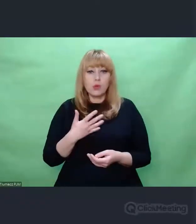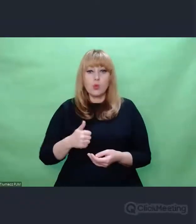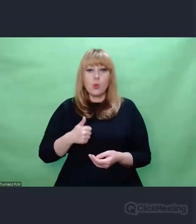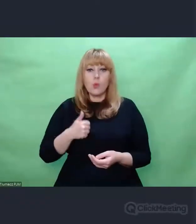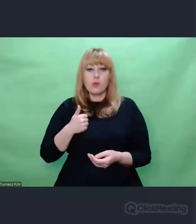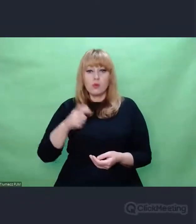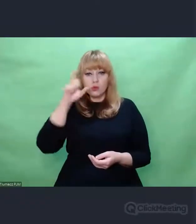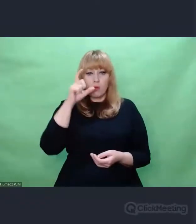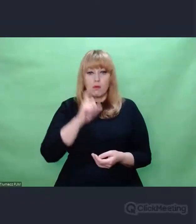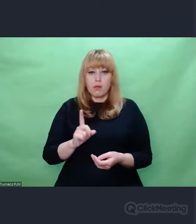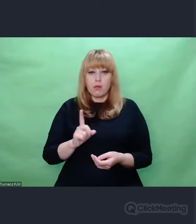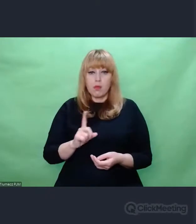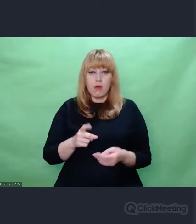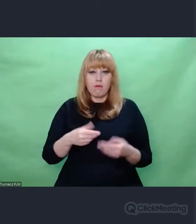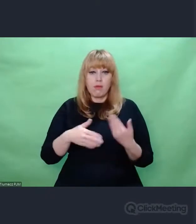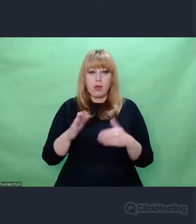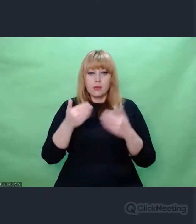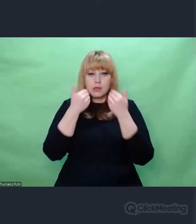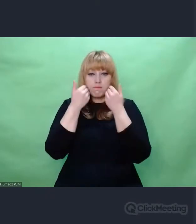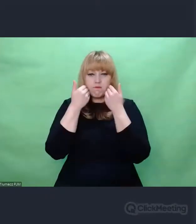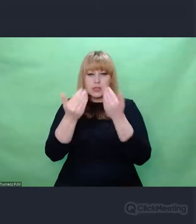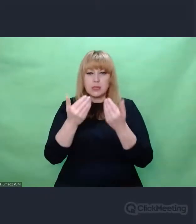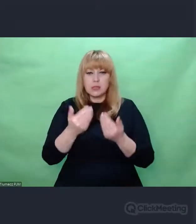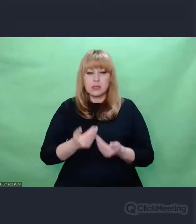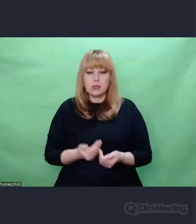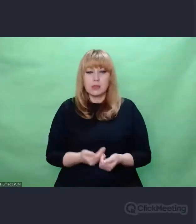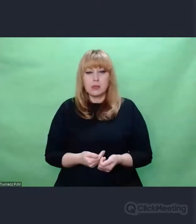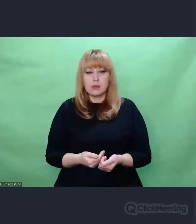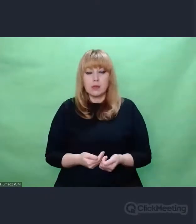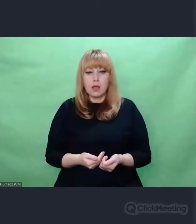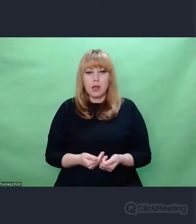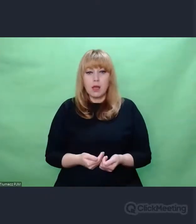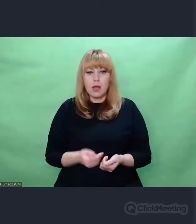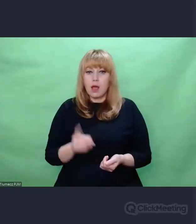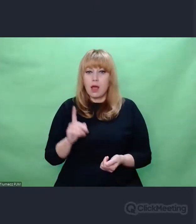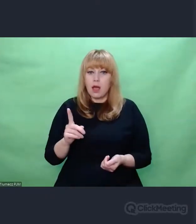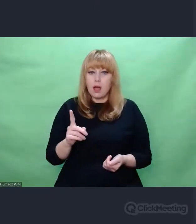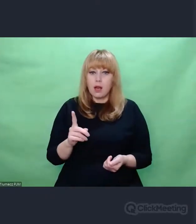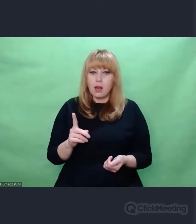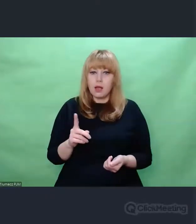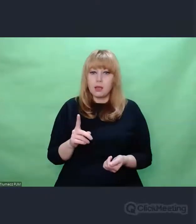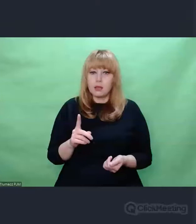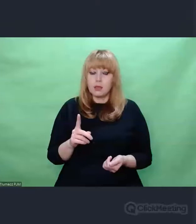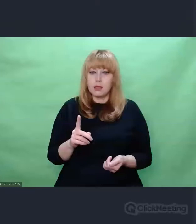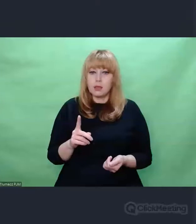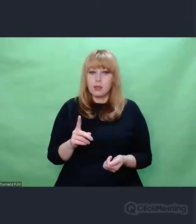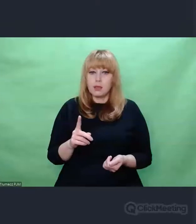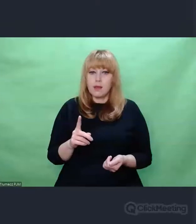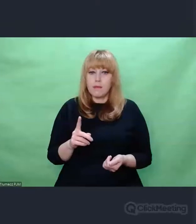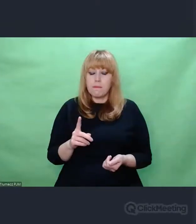Ale upatruje w tym pytaniu o swoją tożsamość jako gatunku,